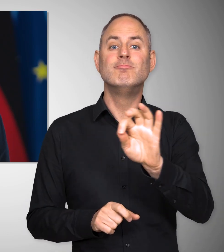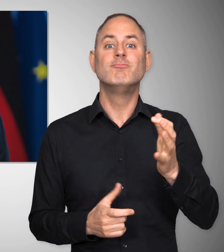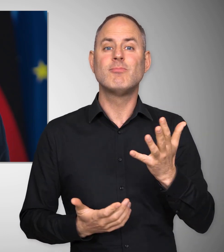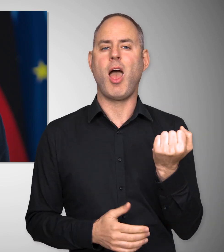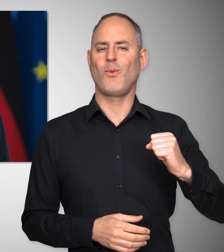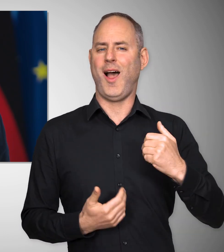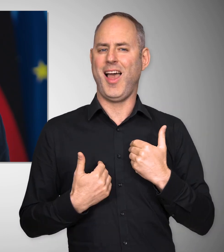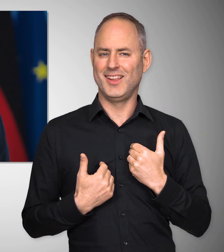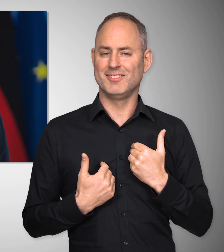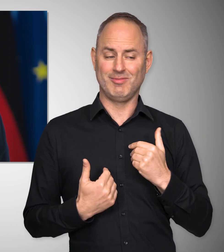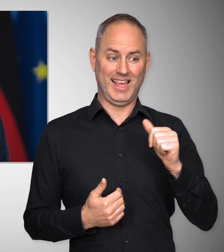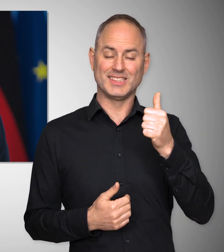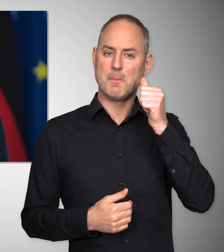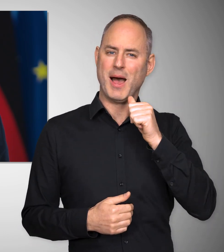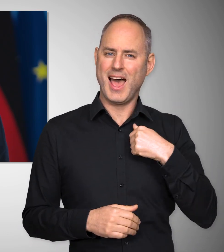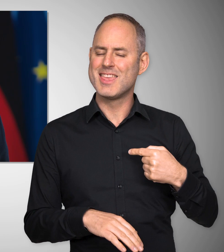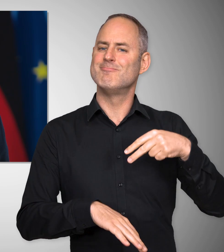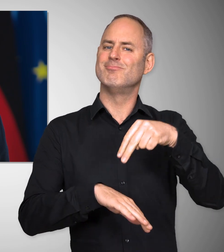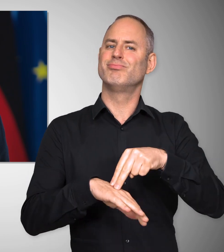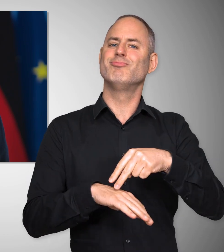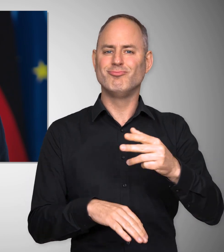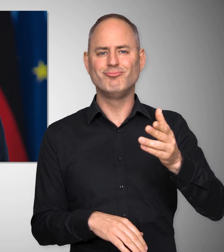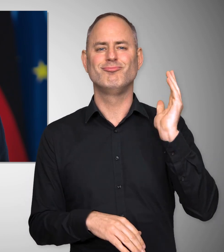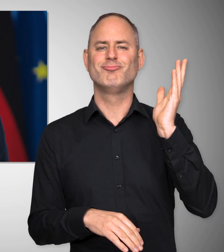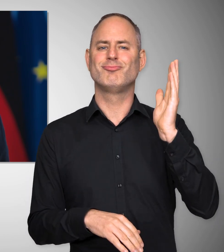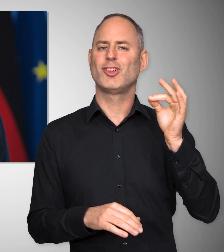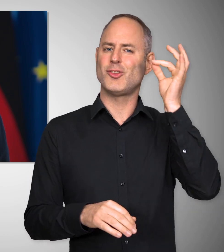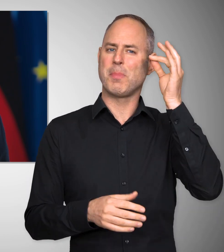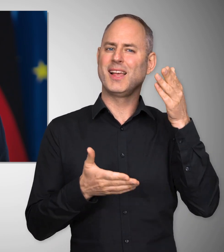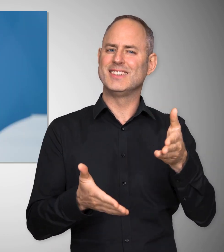am 1. Mai auf einer Kundgebung in Koblenz sprechen kann.